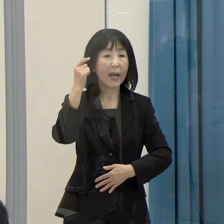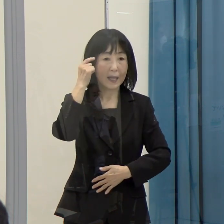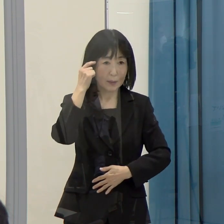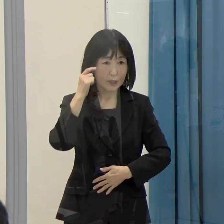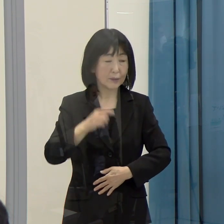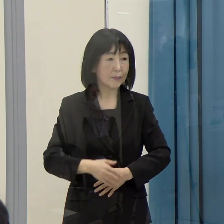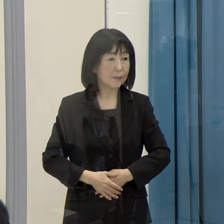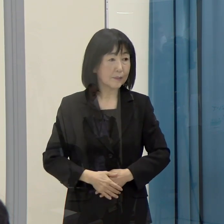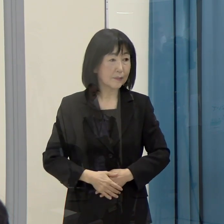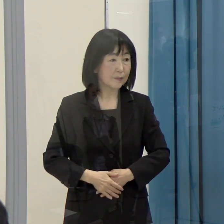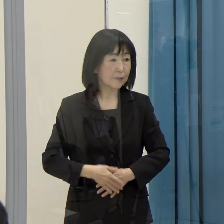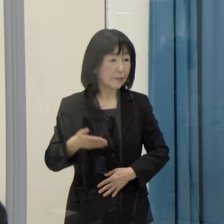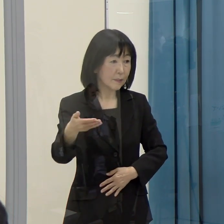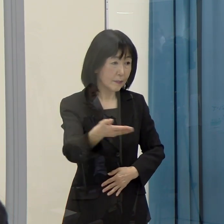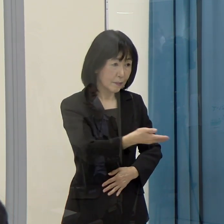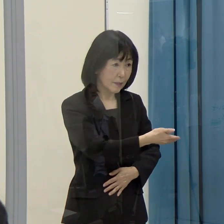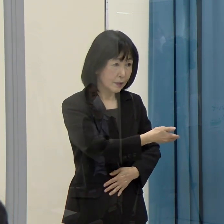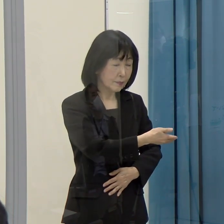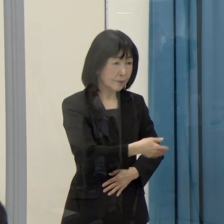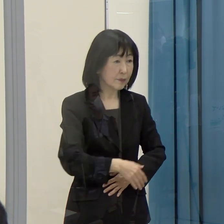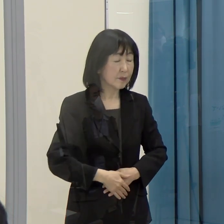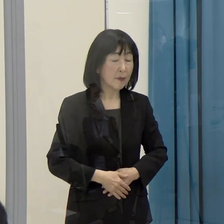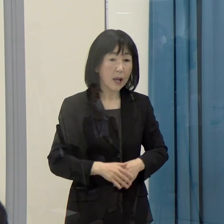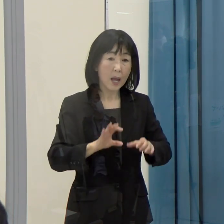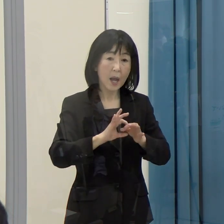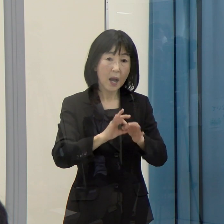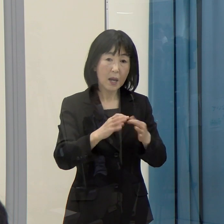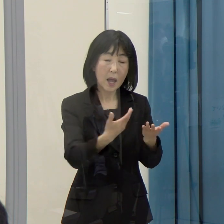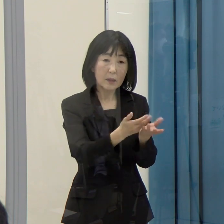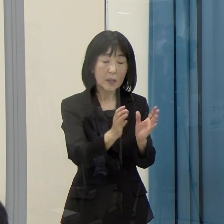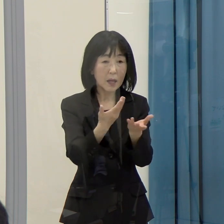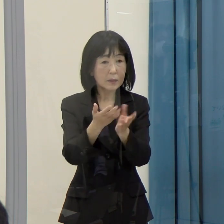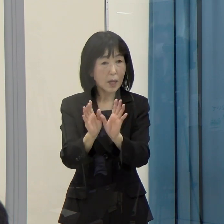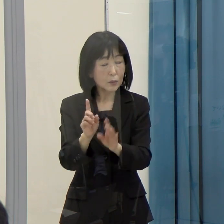（西日本新聞）この関連の団体は、どういう区分で線引きをされますか。